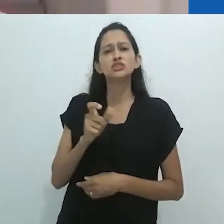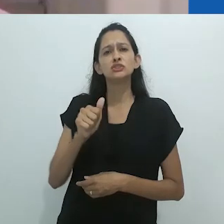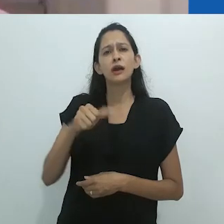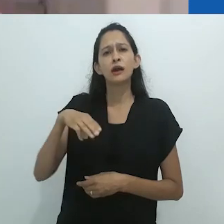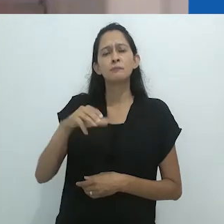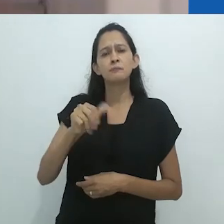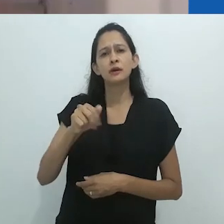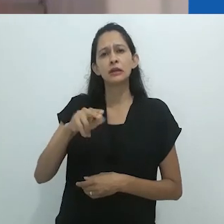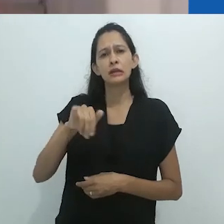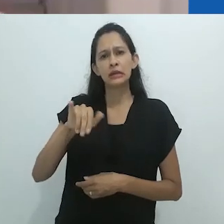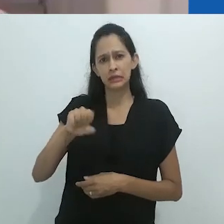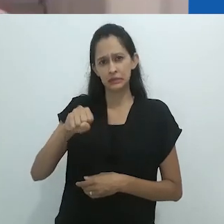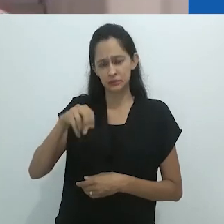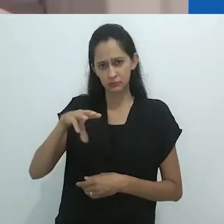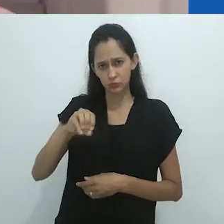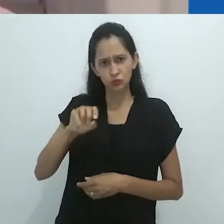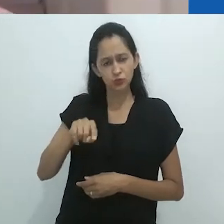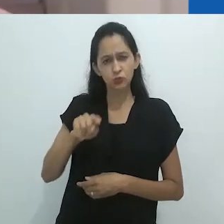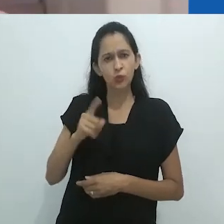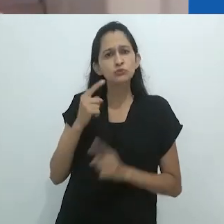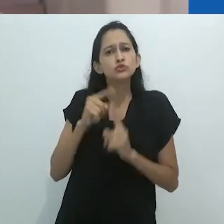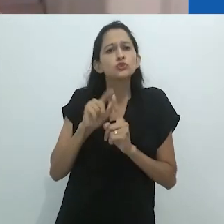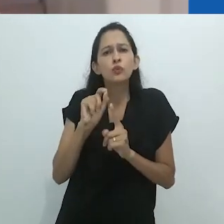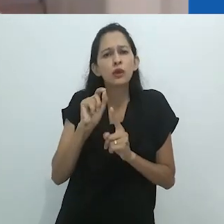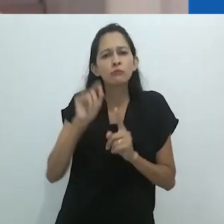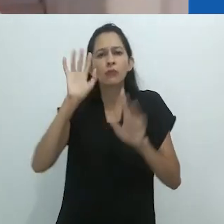suas diversas formas, mas também